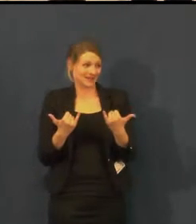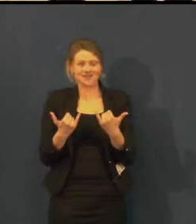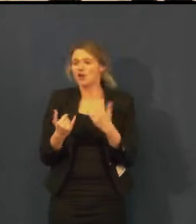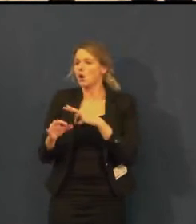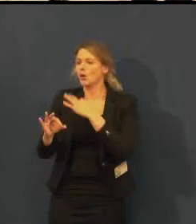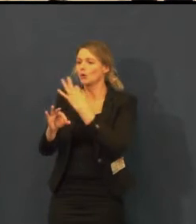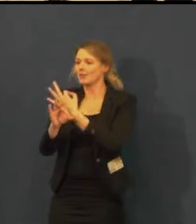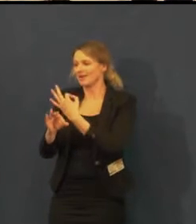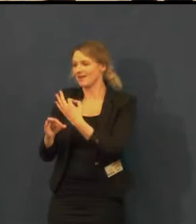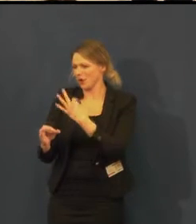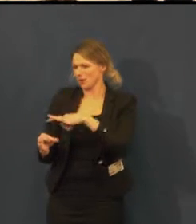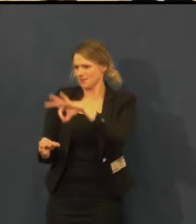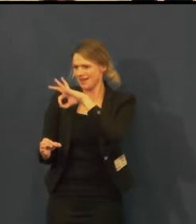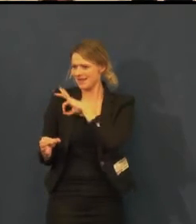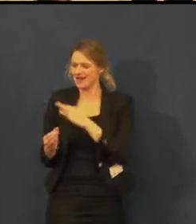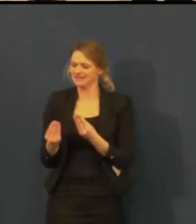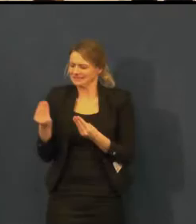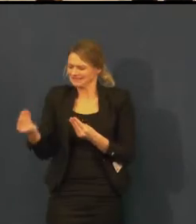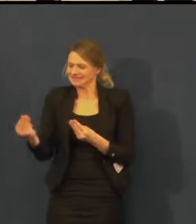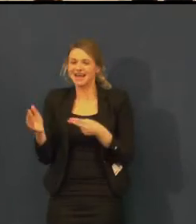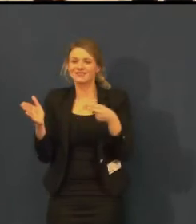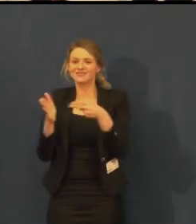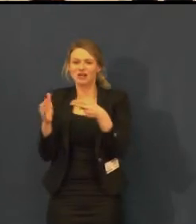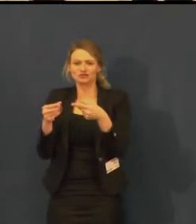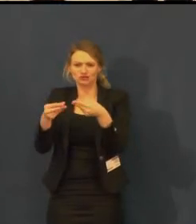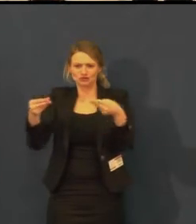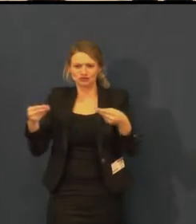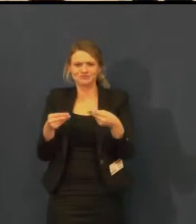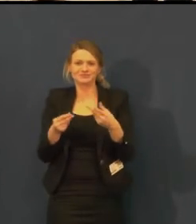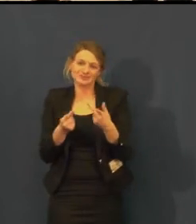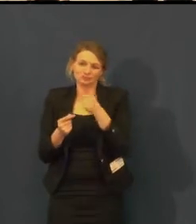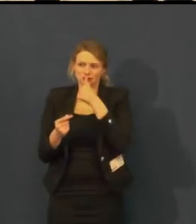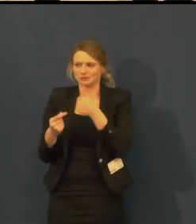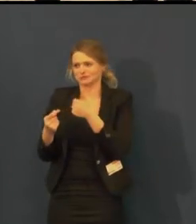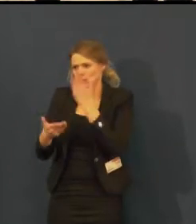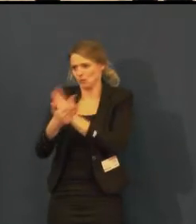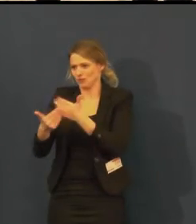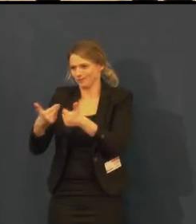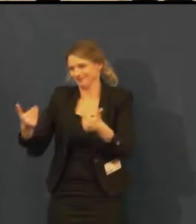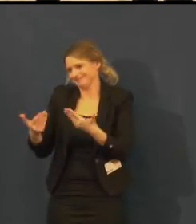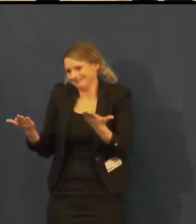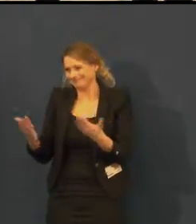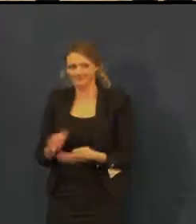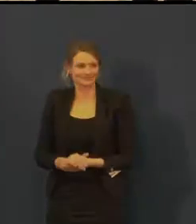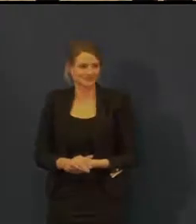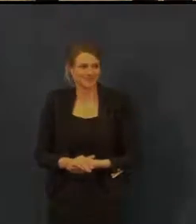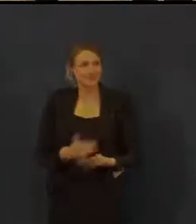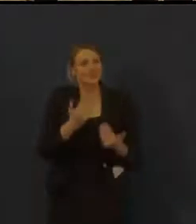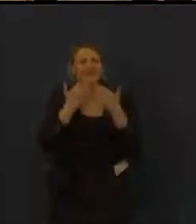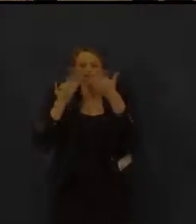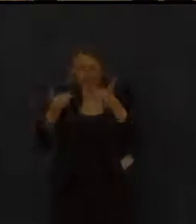a zachovejte nám přízeň, a věříme, že vám to divadlo naplníme. Děkujeme.